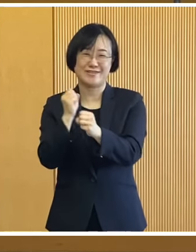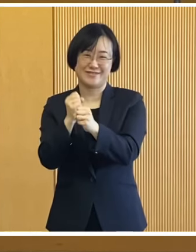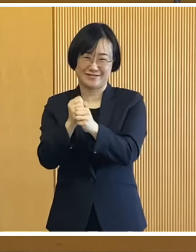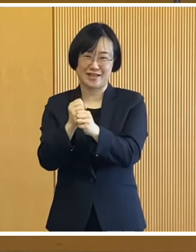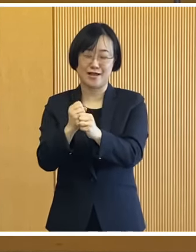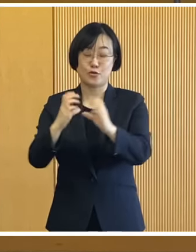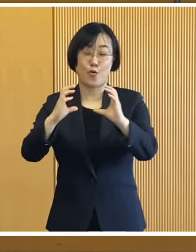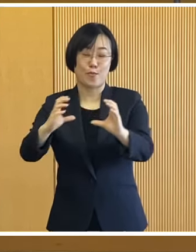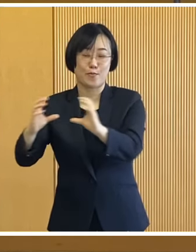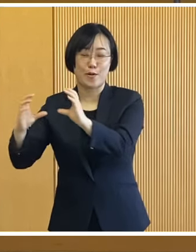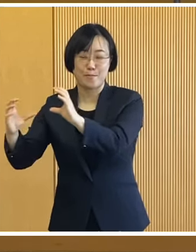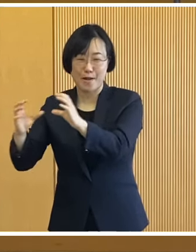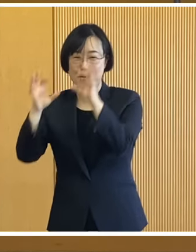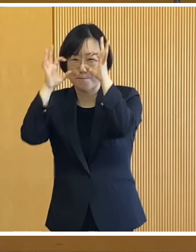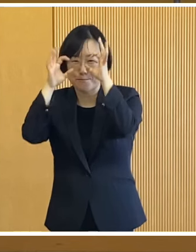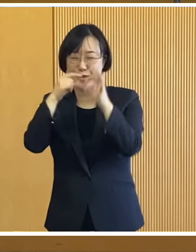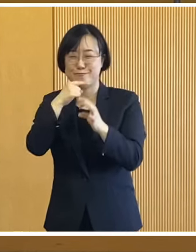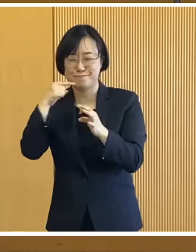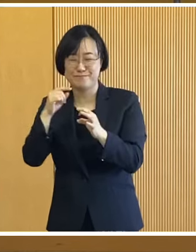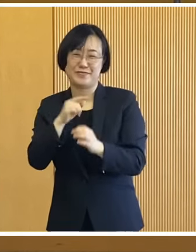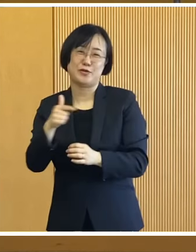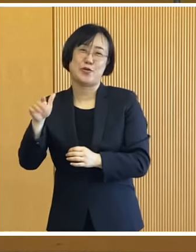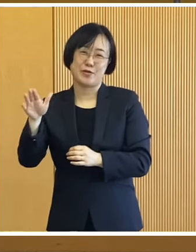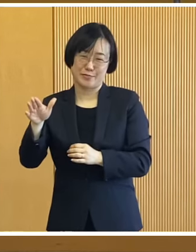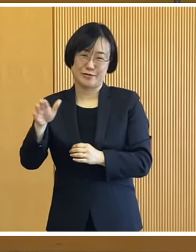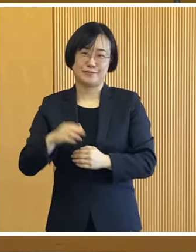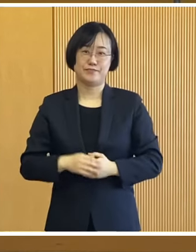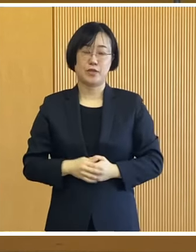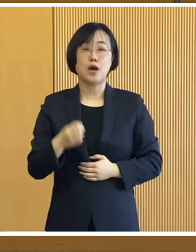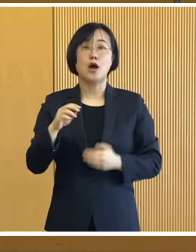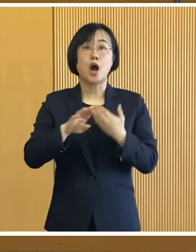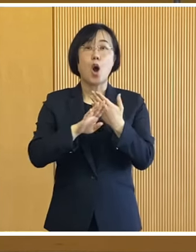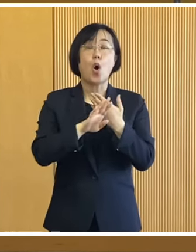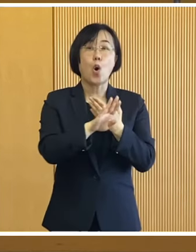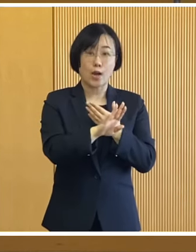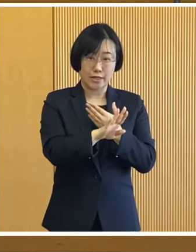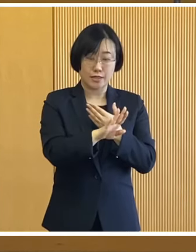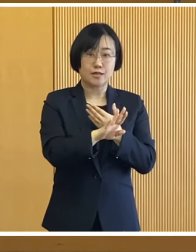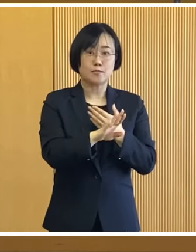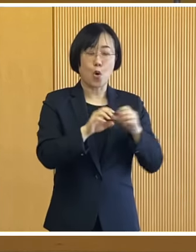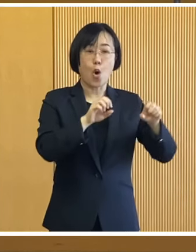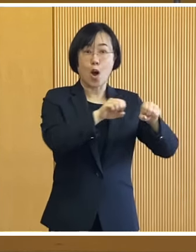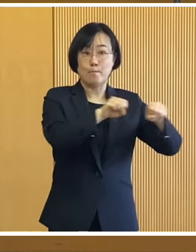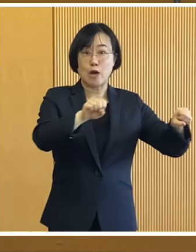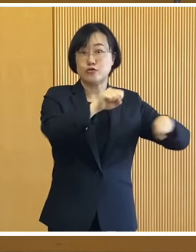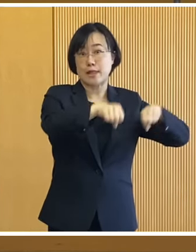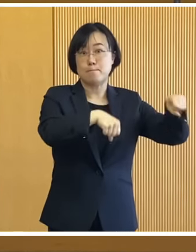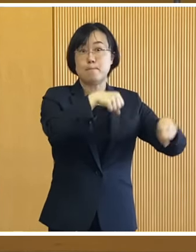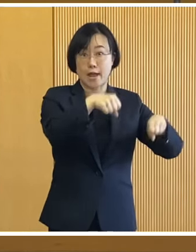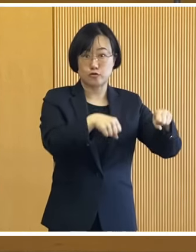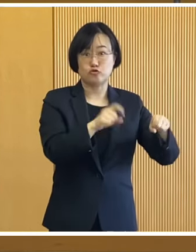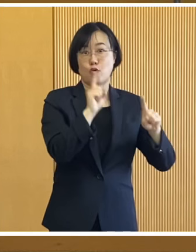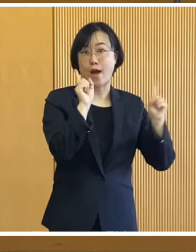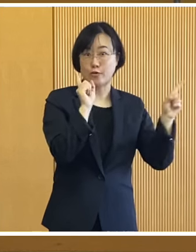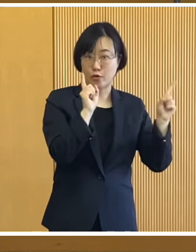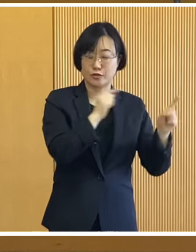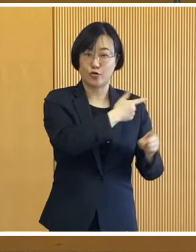皆様をお迎えいたします この他マウンテンバイク乗車体験 などのアトラクション